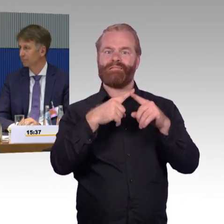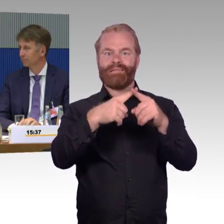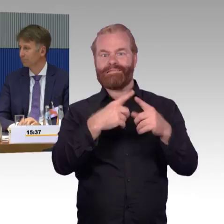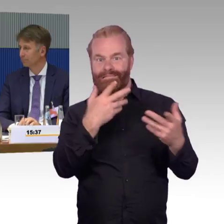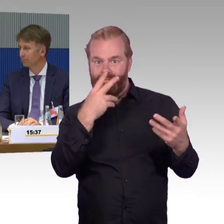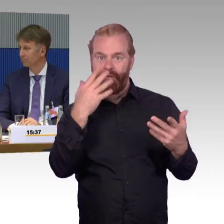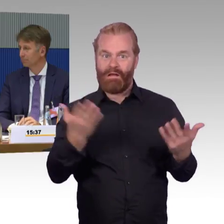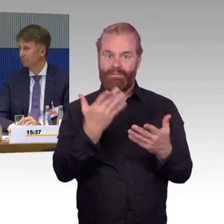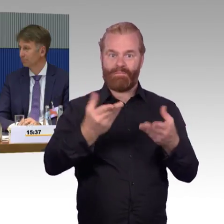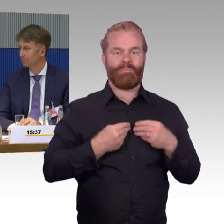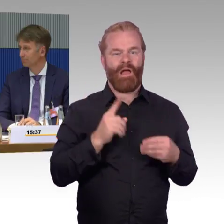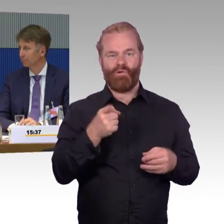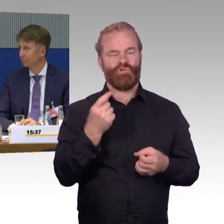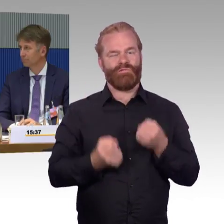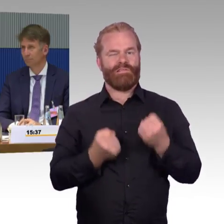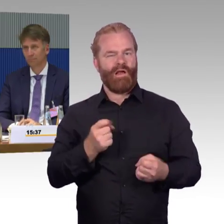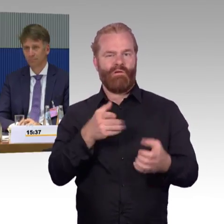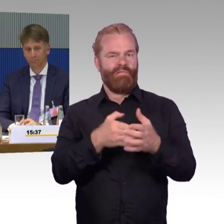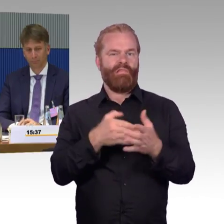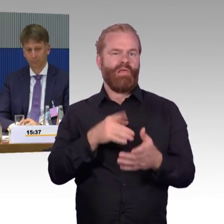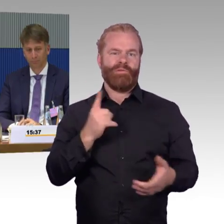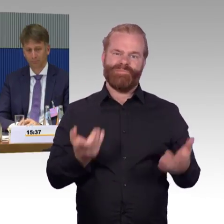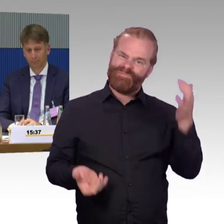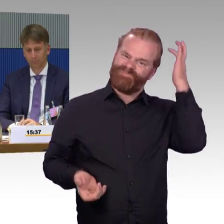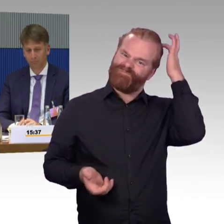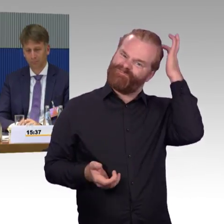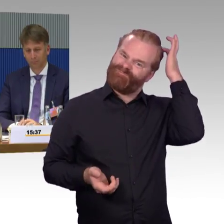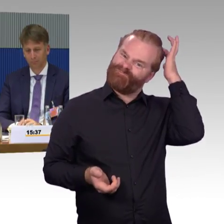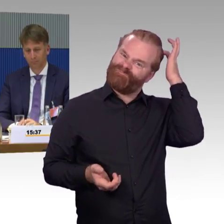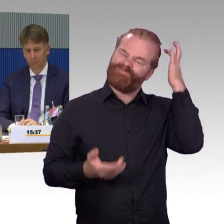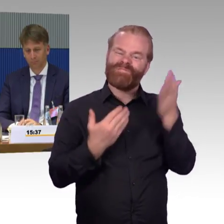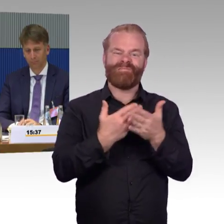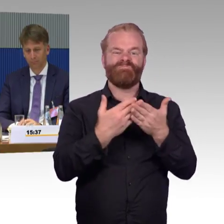aber gerade, wenn es eben zu Störungen kommt und zu Verspätungen kommt.